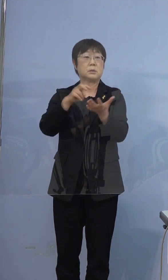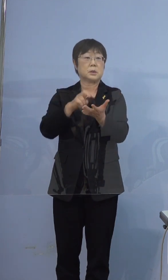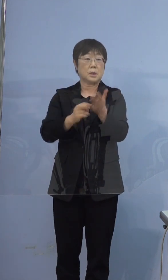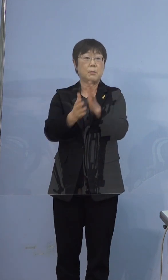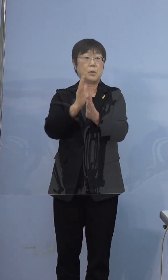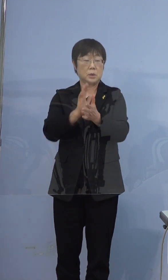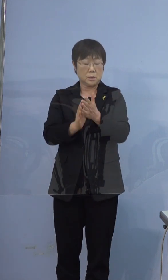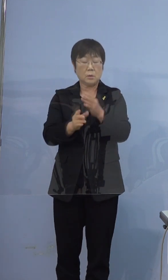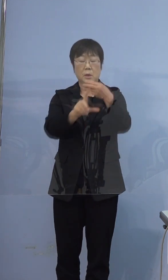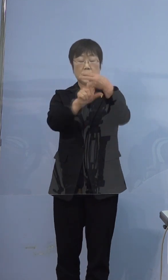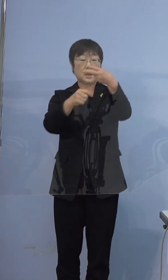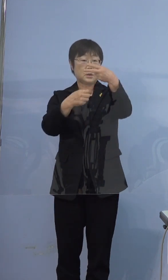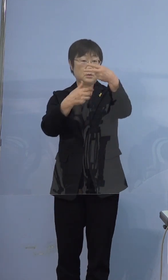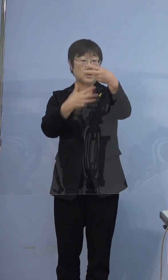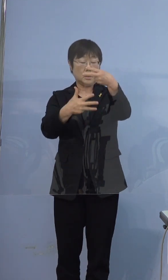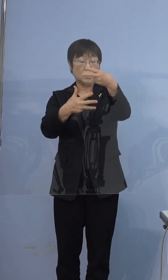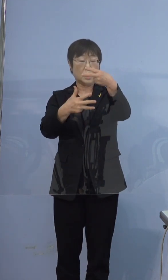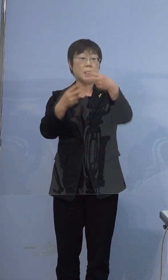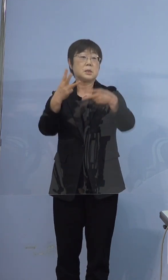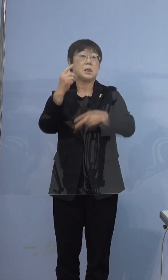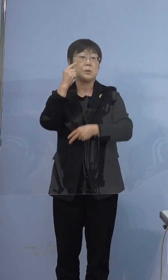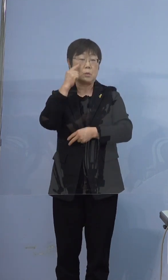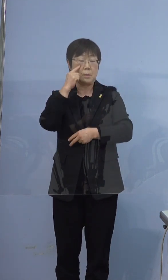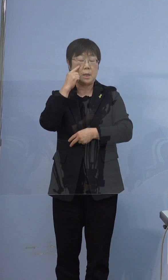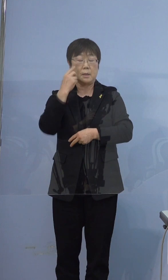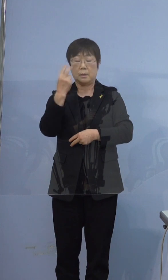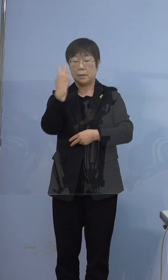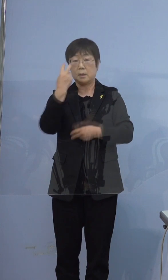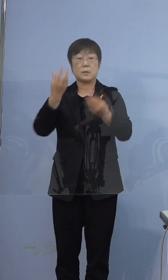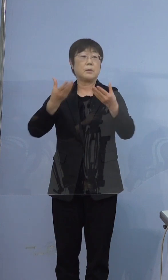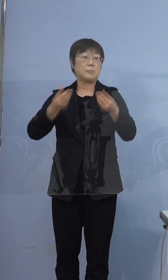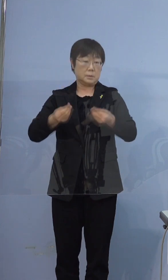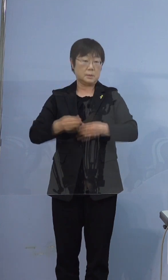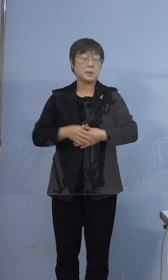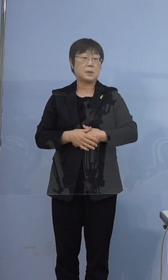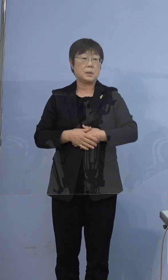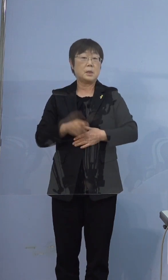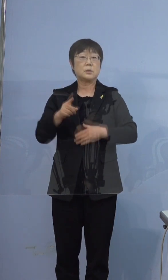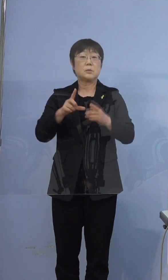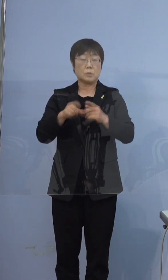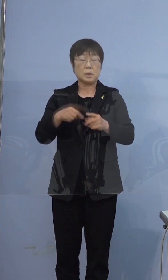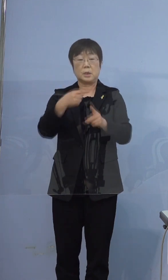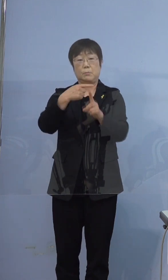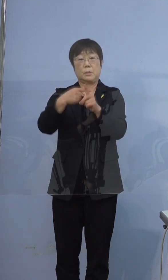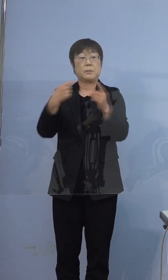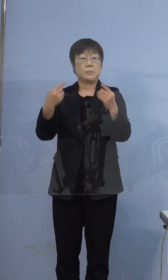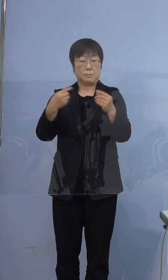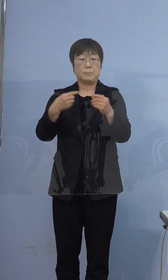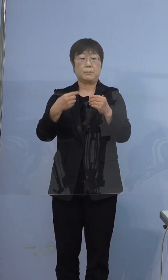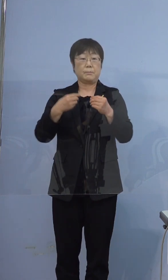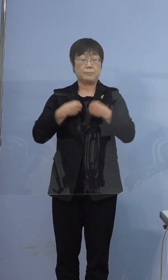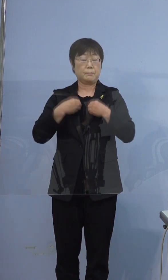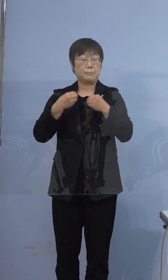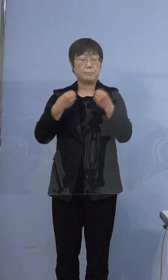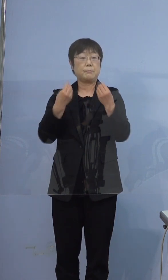2月8日、3度目の検査をされて この時に陽性となっております